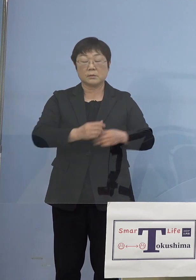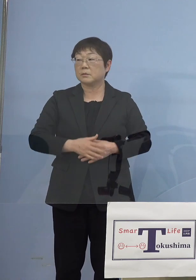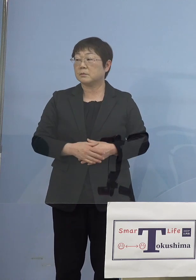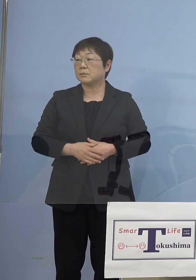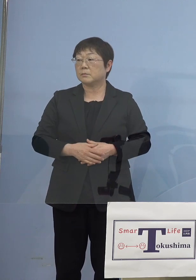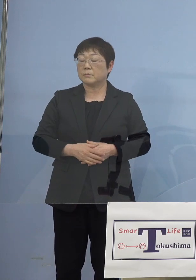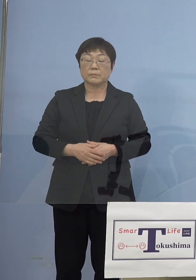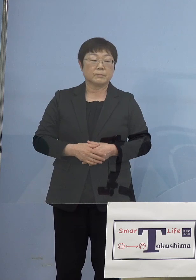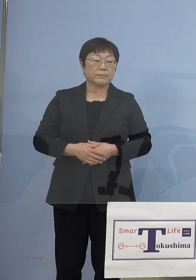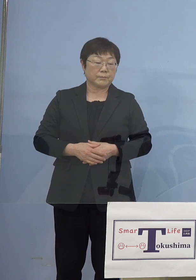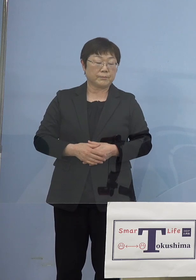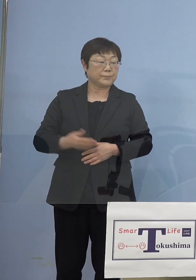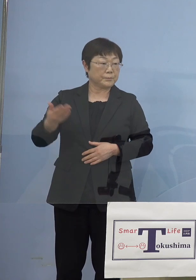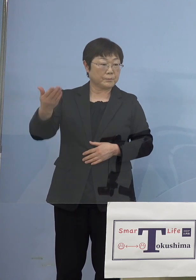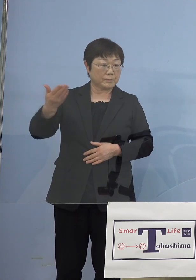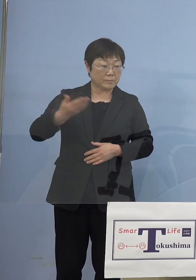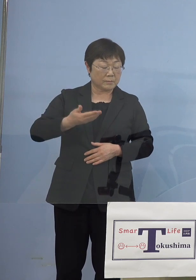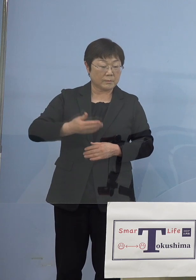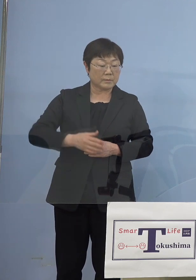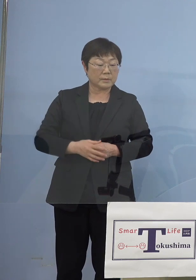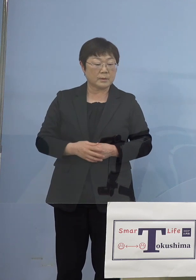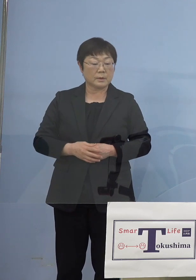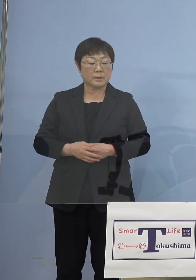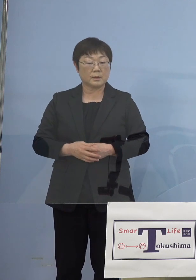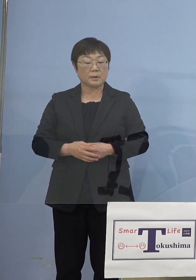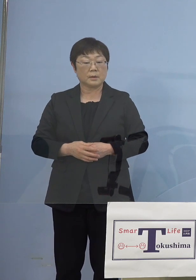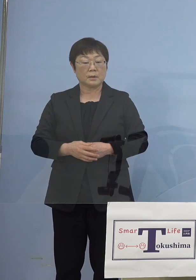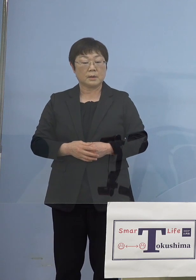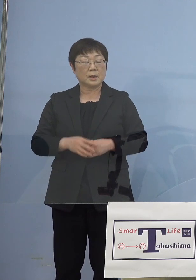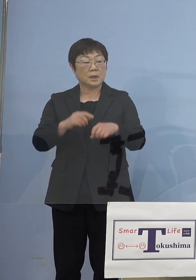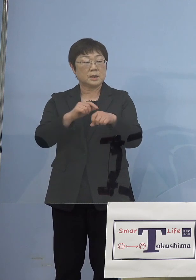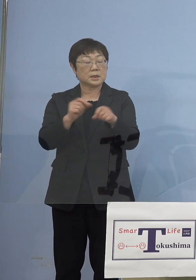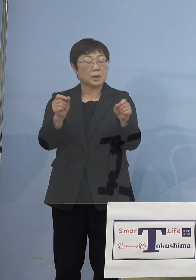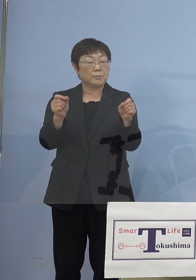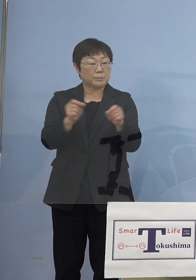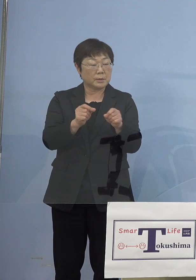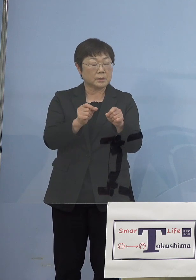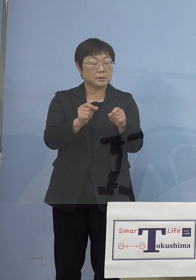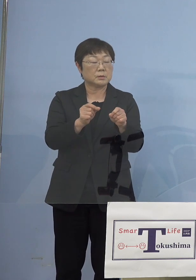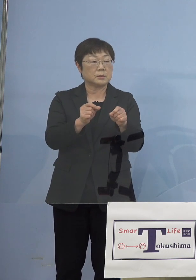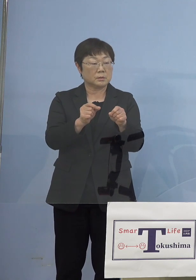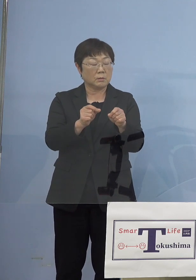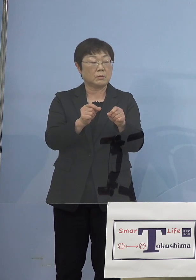（時事通信社） また細かい話になるんですけれども 時短延長の協力金の予算について